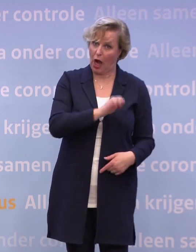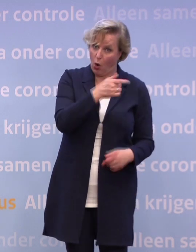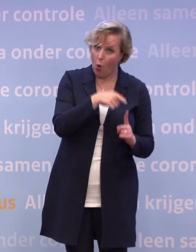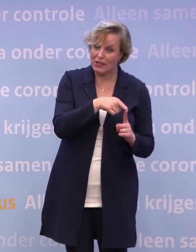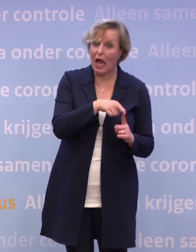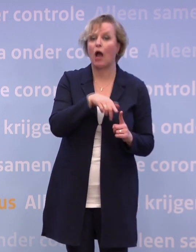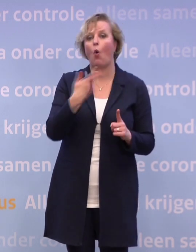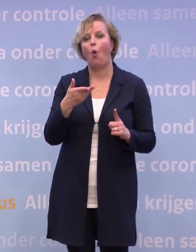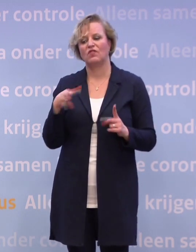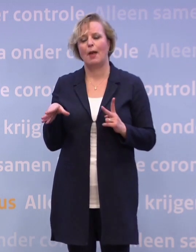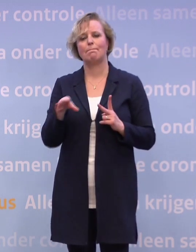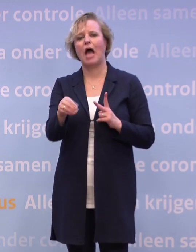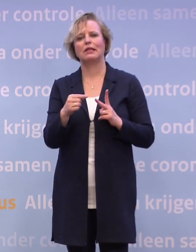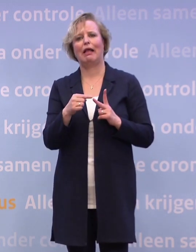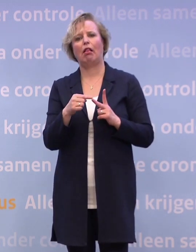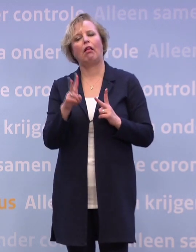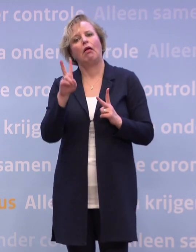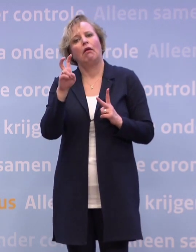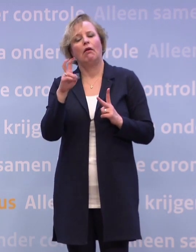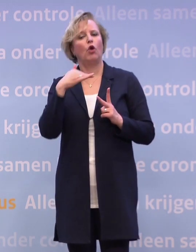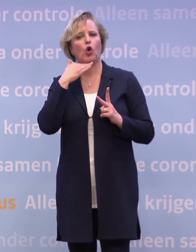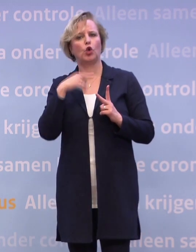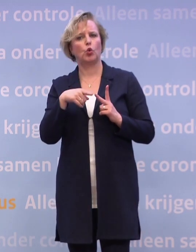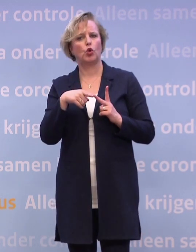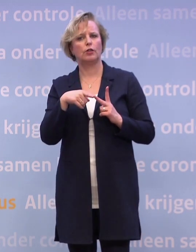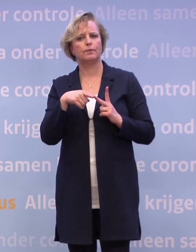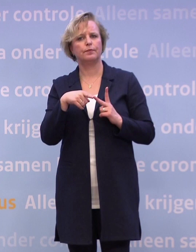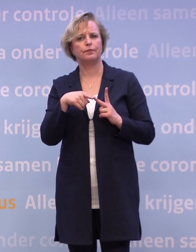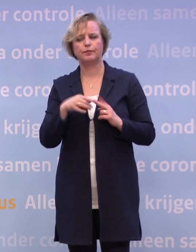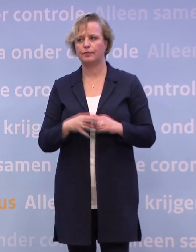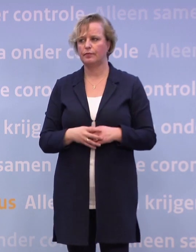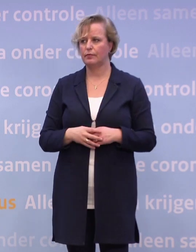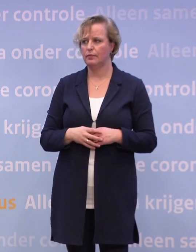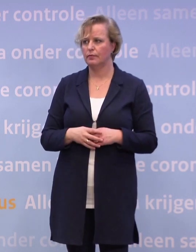...die niet toereikend genoeg zijn? Alle landen in Europa hebben deze pakketten.